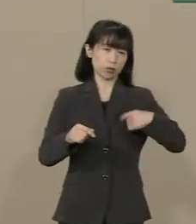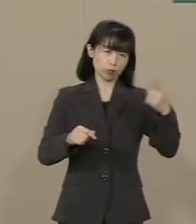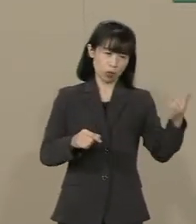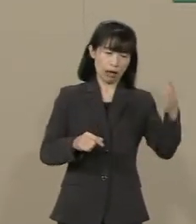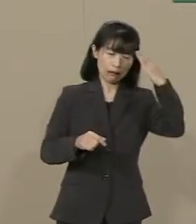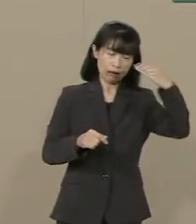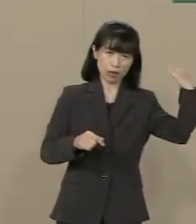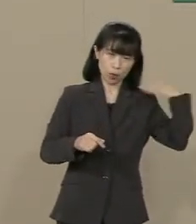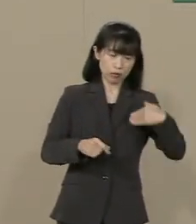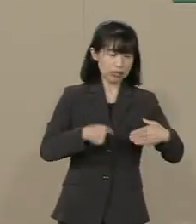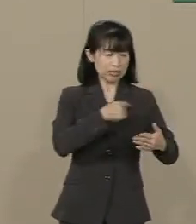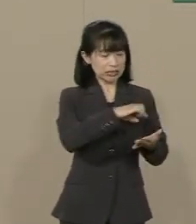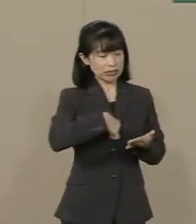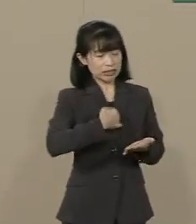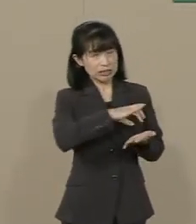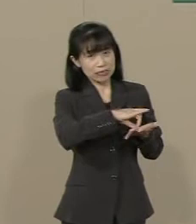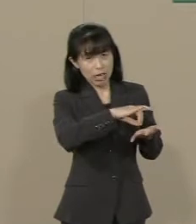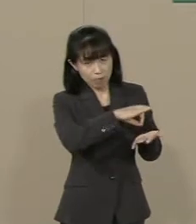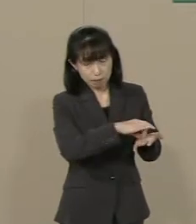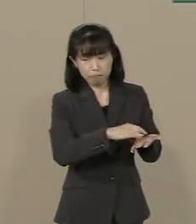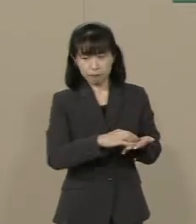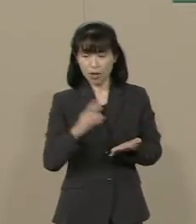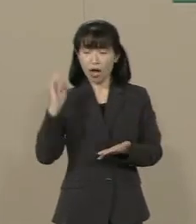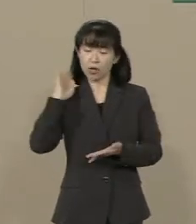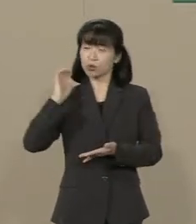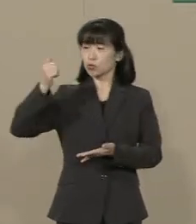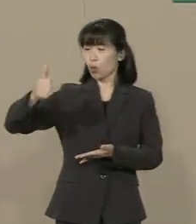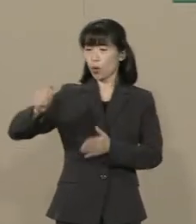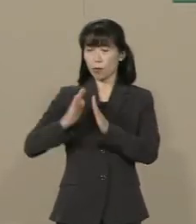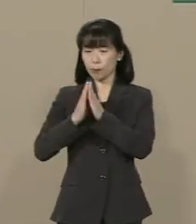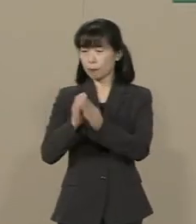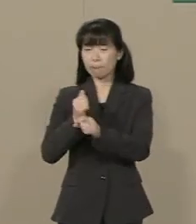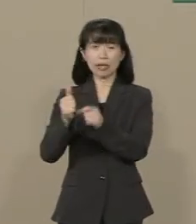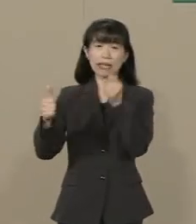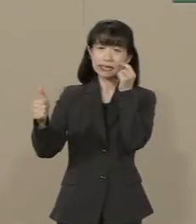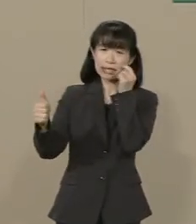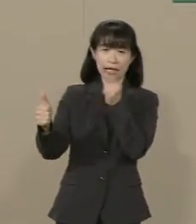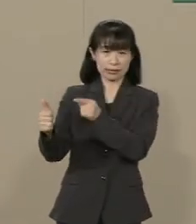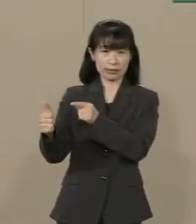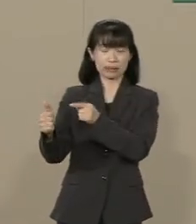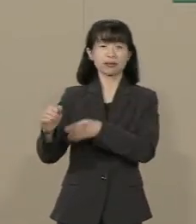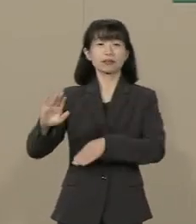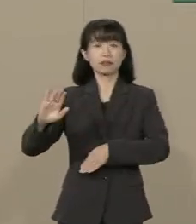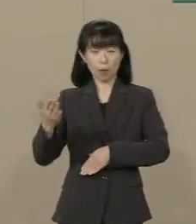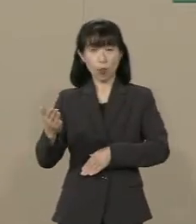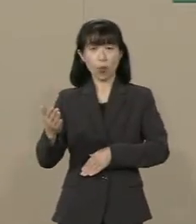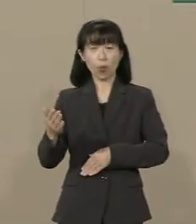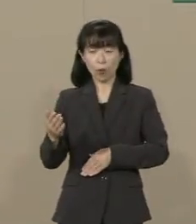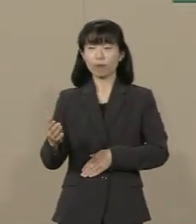首相の参拝もままならない 状況にあります しかし 一国の首相が